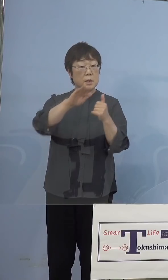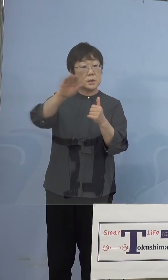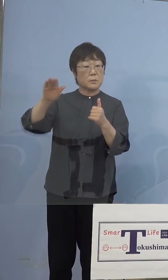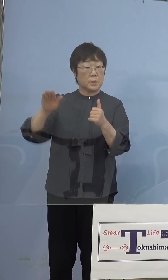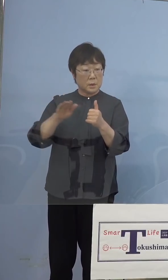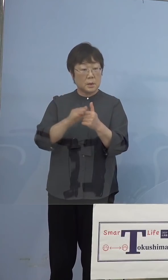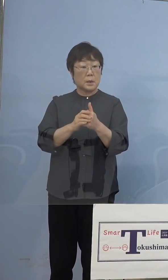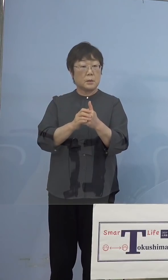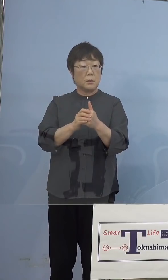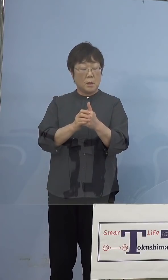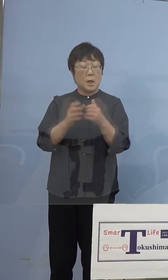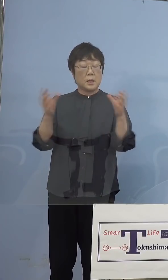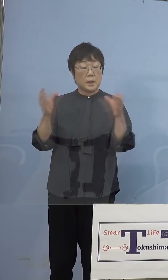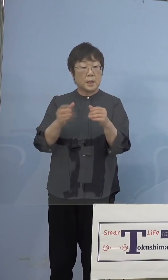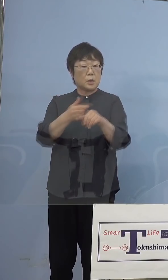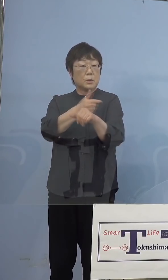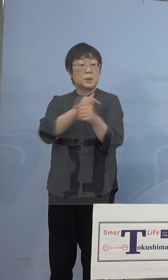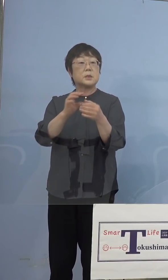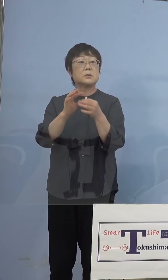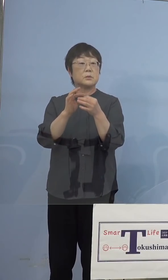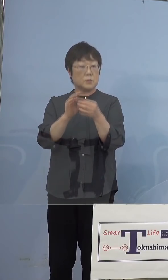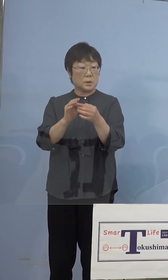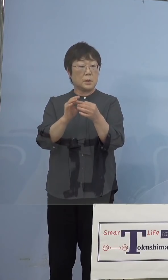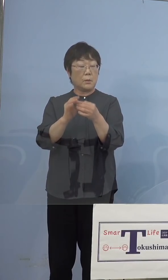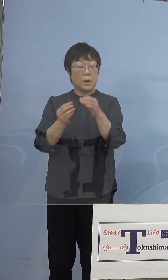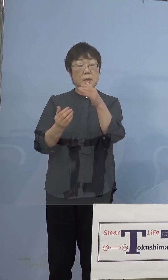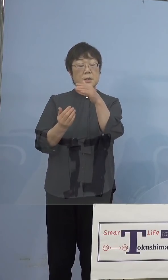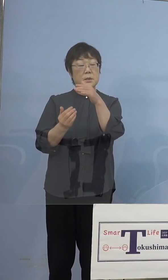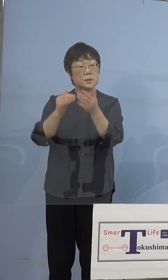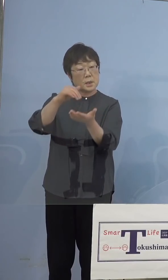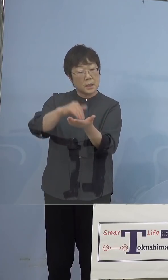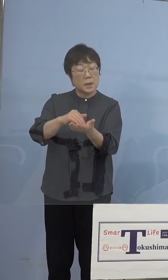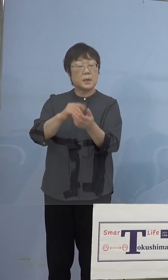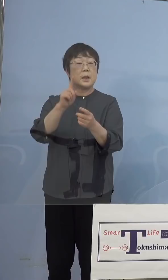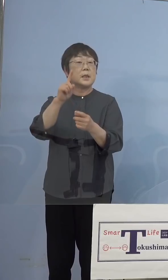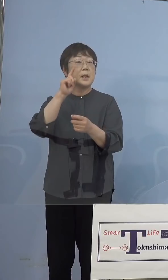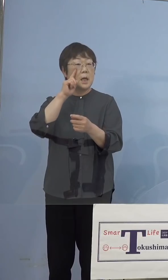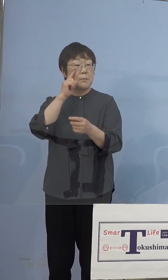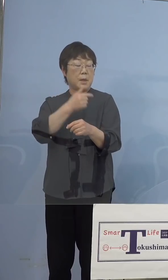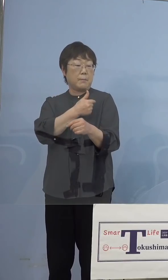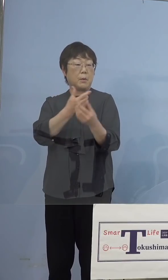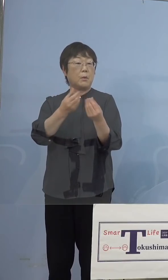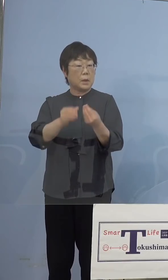大規模接種、この時には最低でも 1回は打った状態で対応していただく